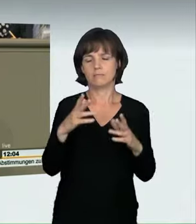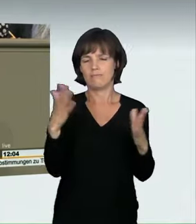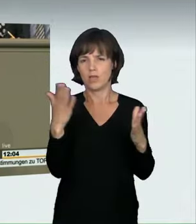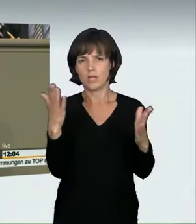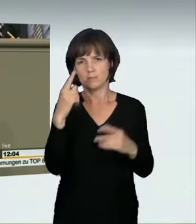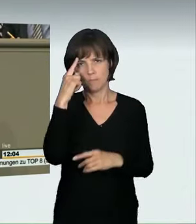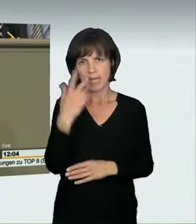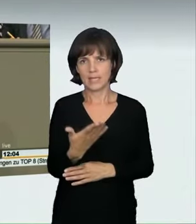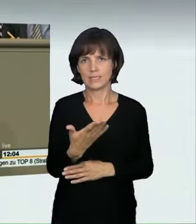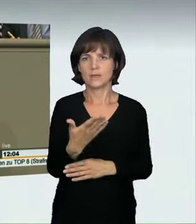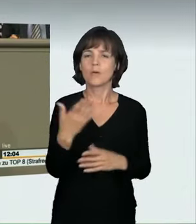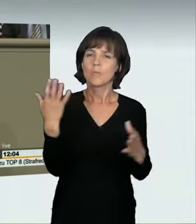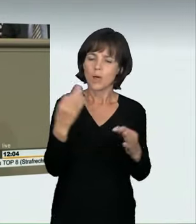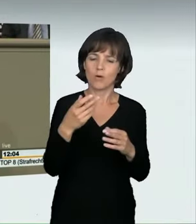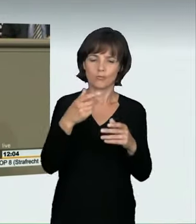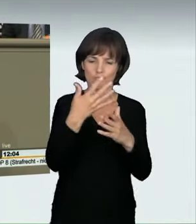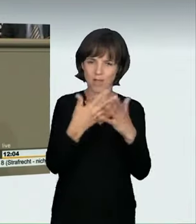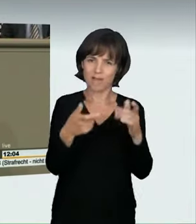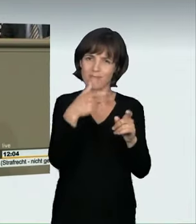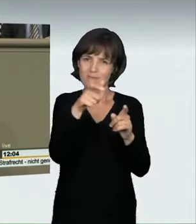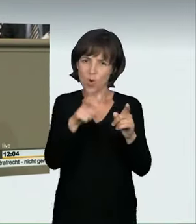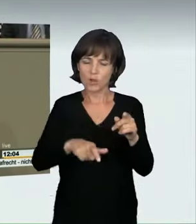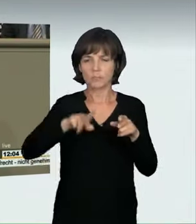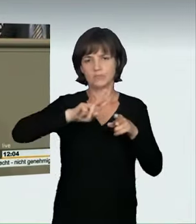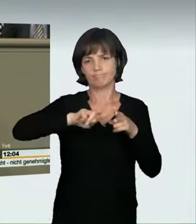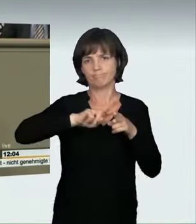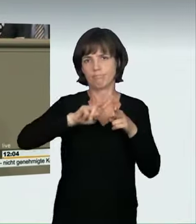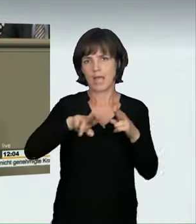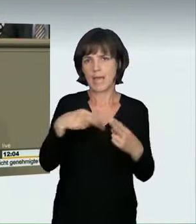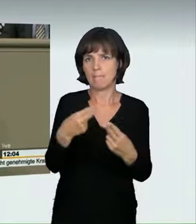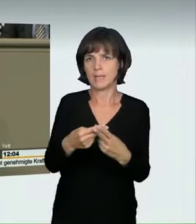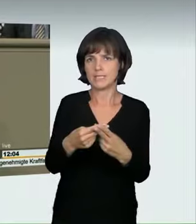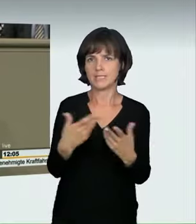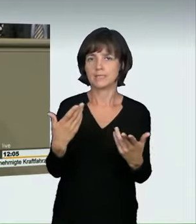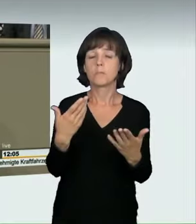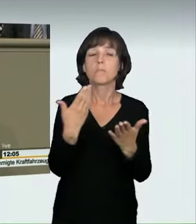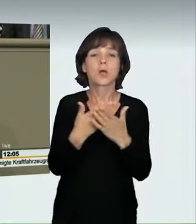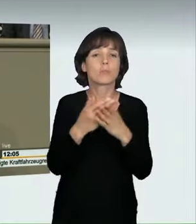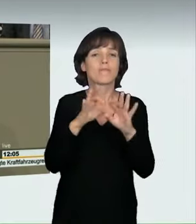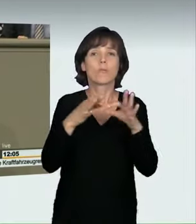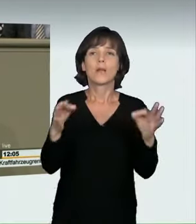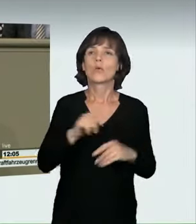die besser passen und die auch die Rechtsprechung schon umfasst. „Nicht angepasste Geschwindigkeit“ bedeutet heute bereits